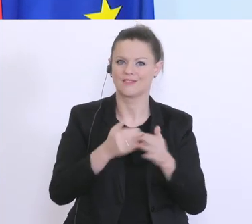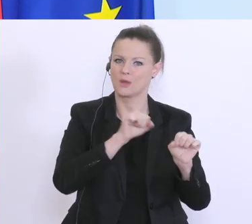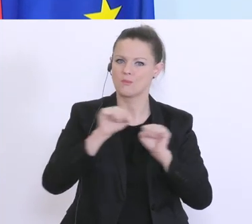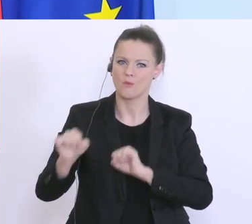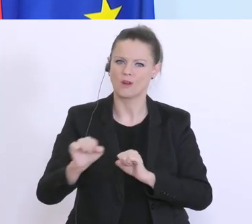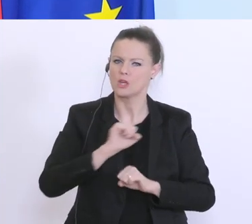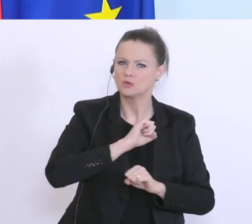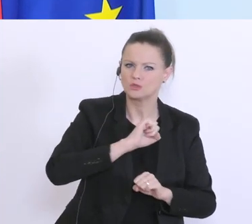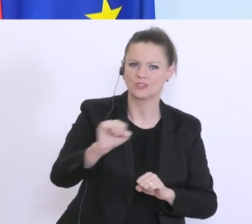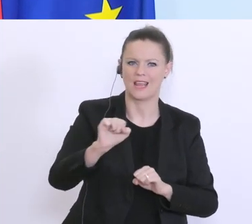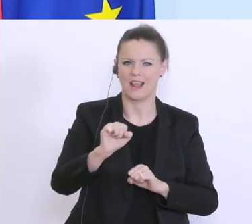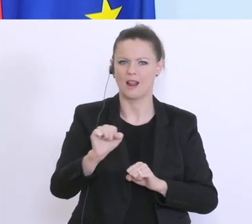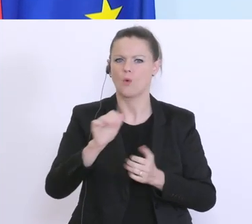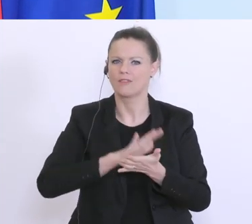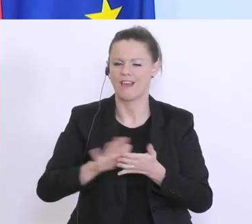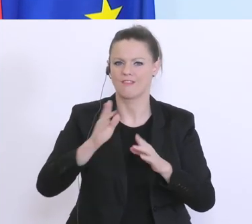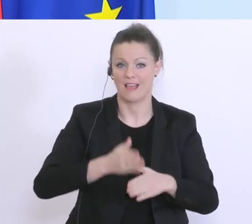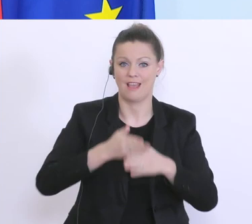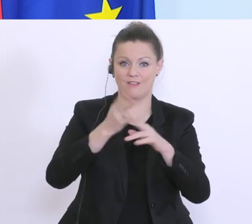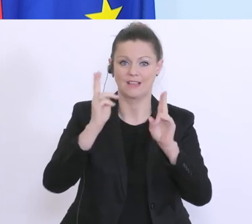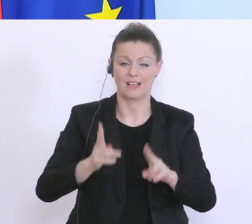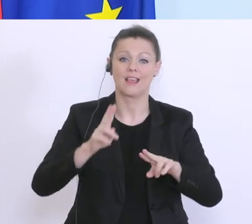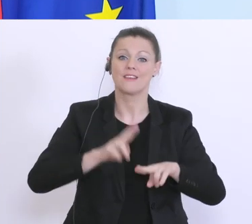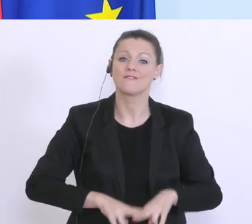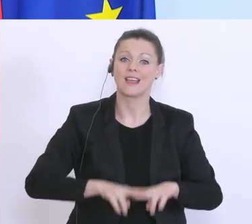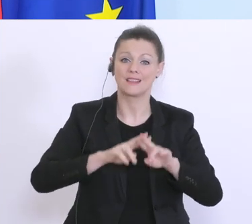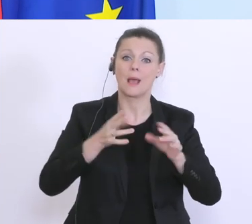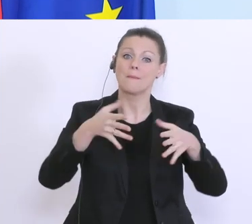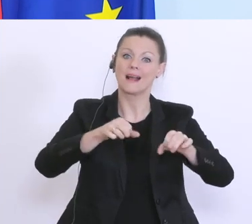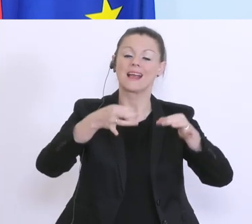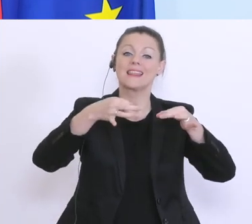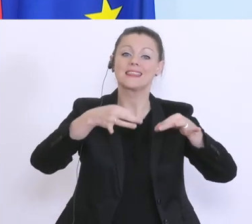unbürokratisch geholfen werden kann. Wenn man auch die Banken lässt, das muss ich dazu sagen,